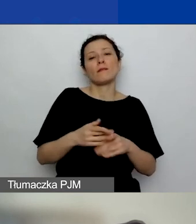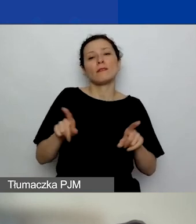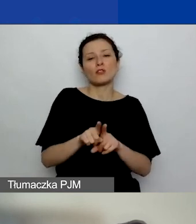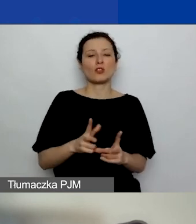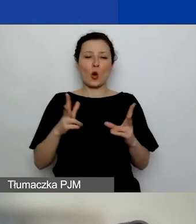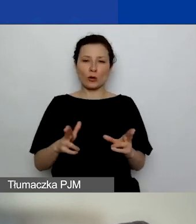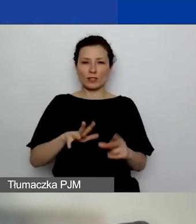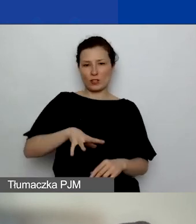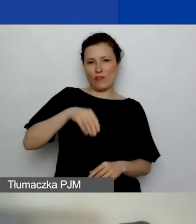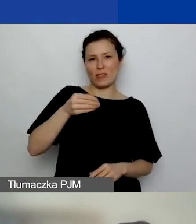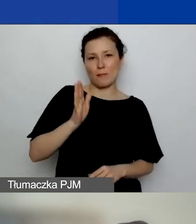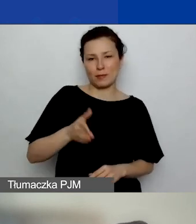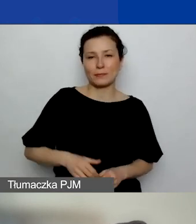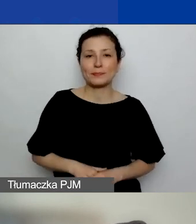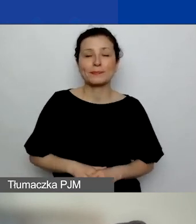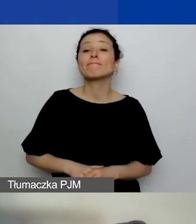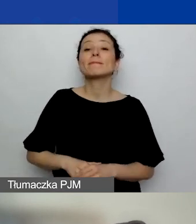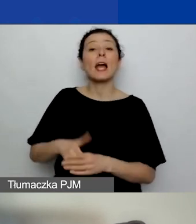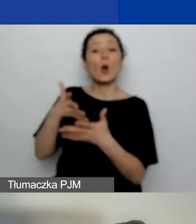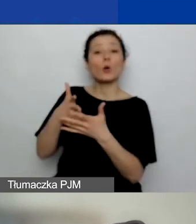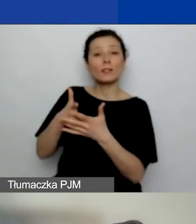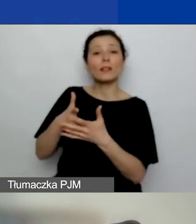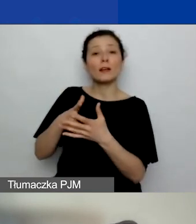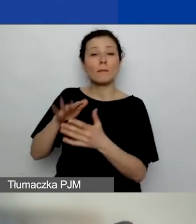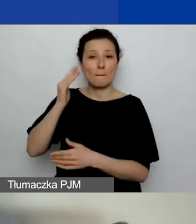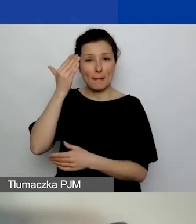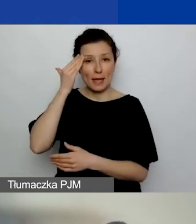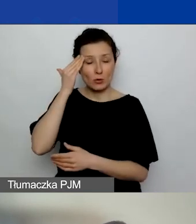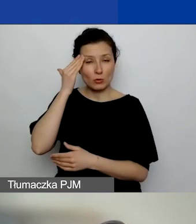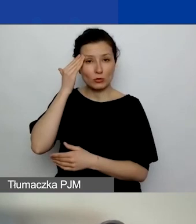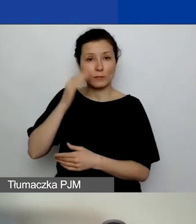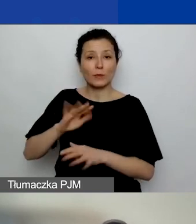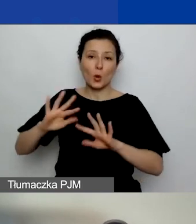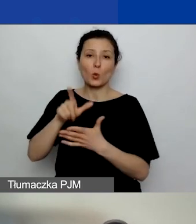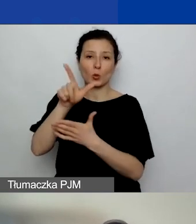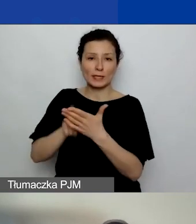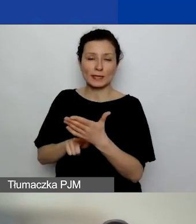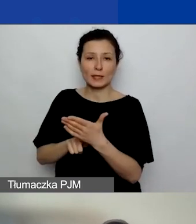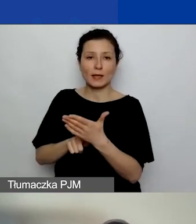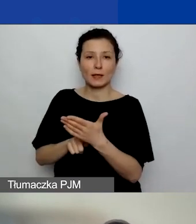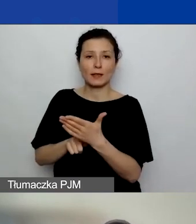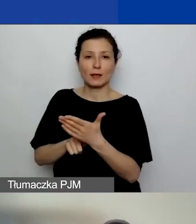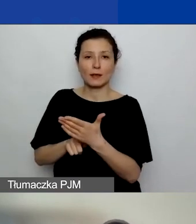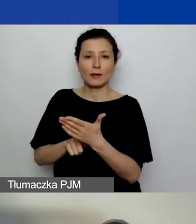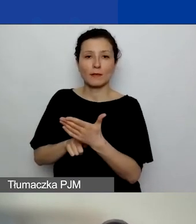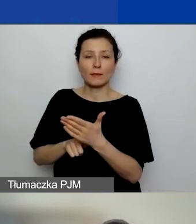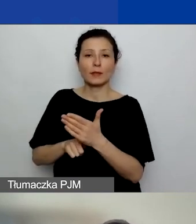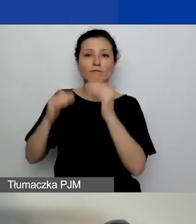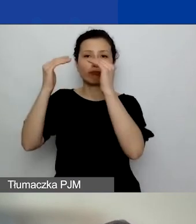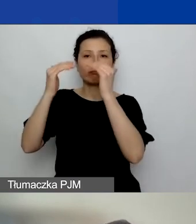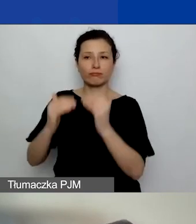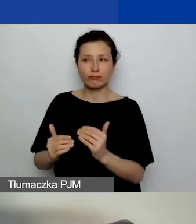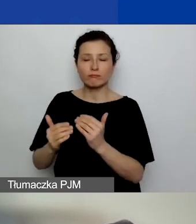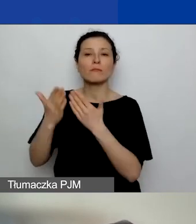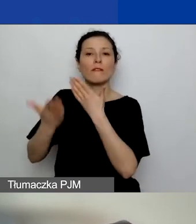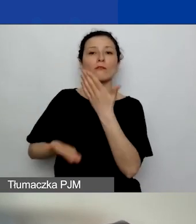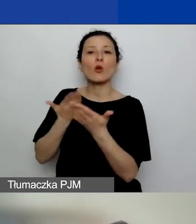Ocenę merytoryczną, listę rankingową wniosków